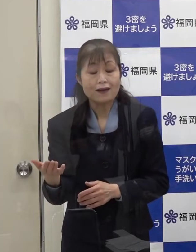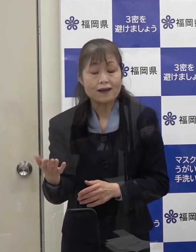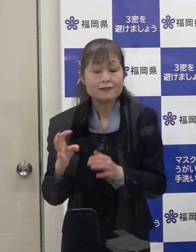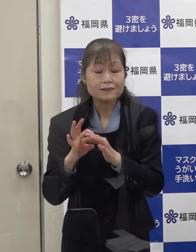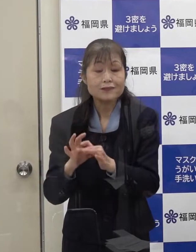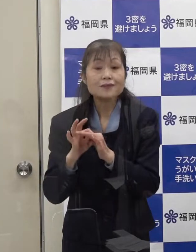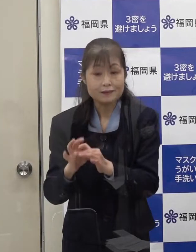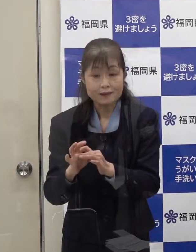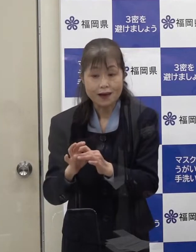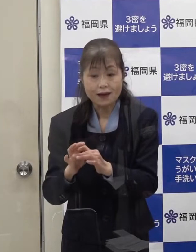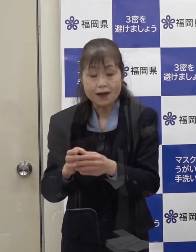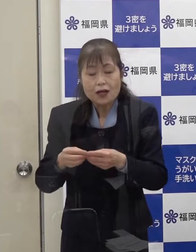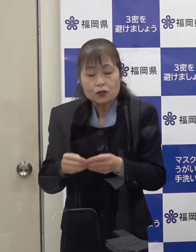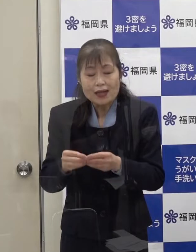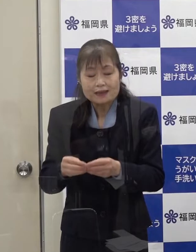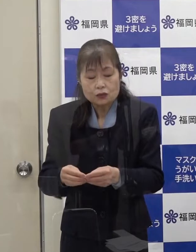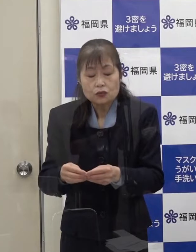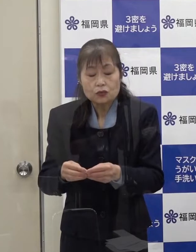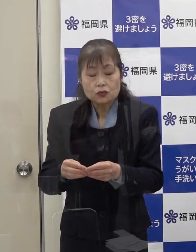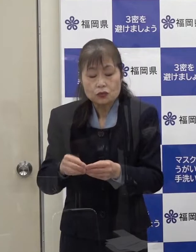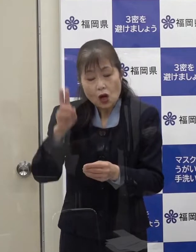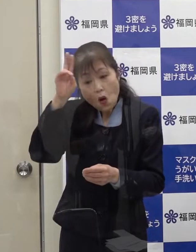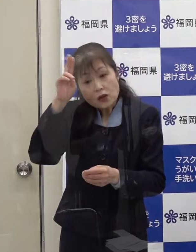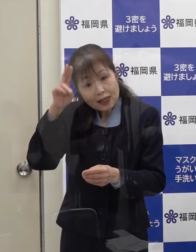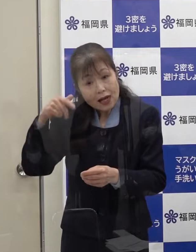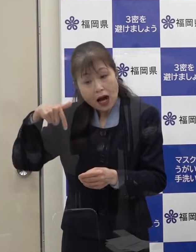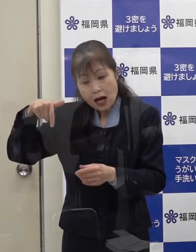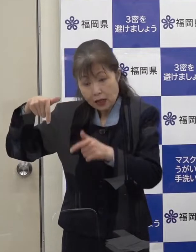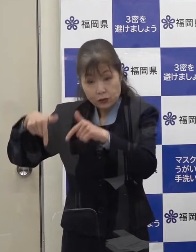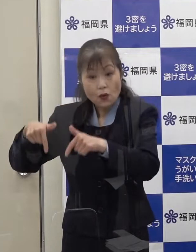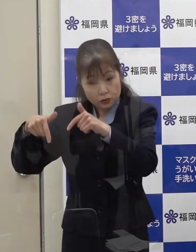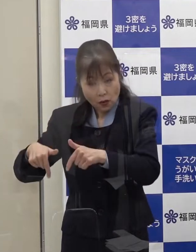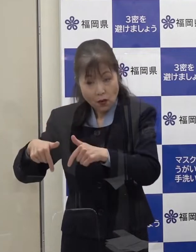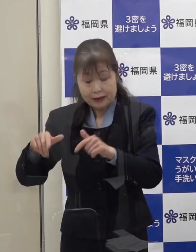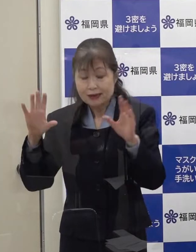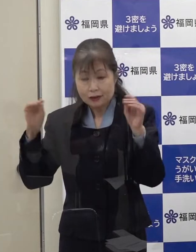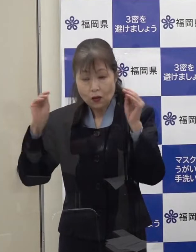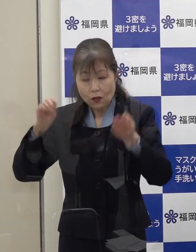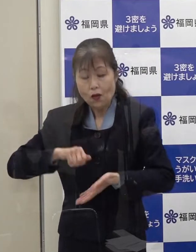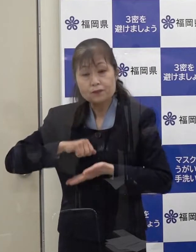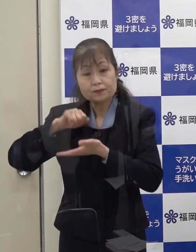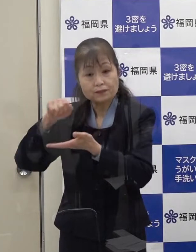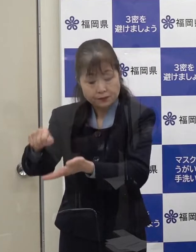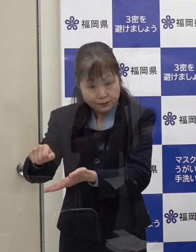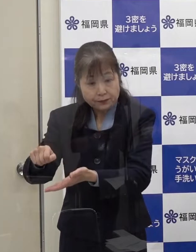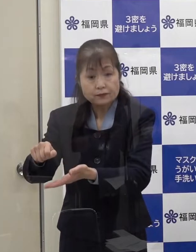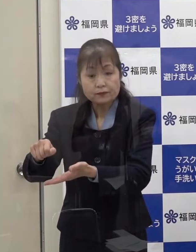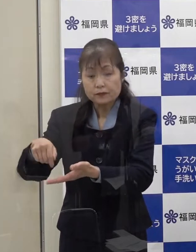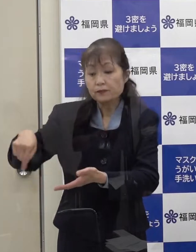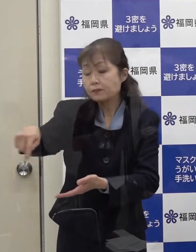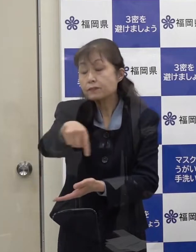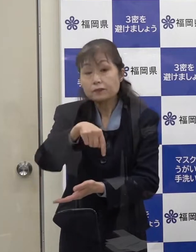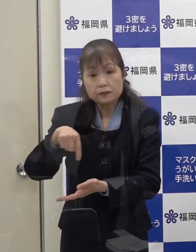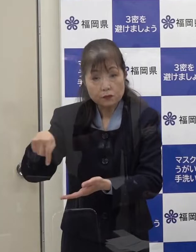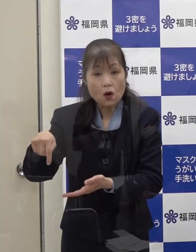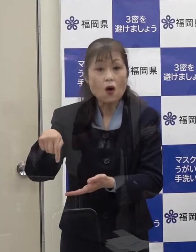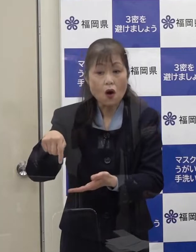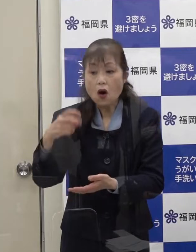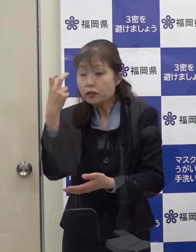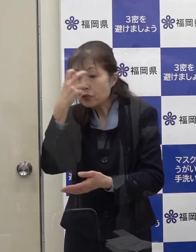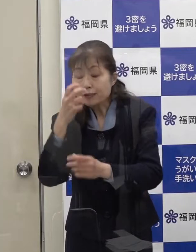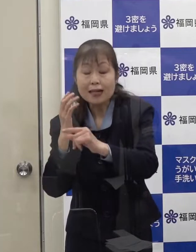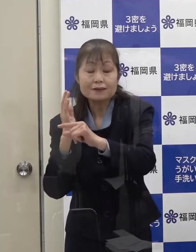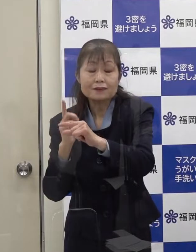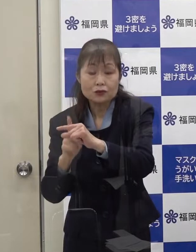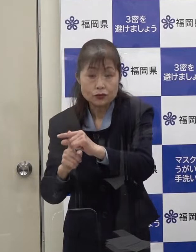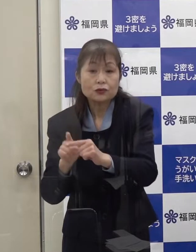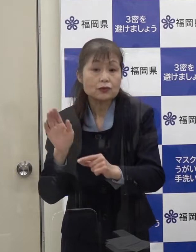その詳細を大阪府 京都府にも情報提供し 大阪府 京都府によって 調査中であると聞いています